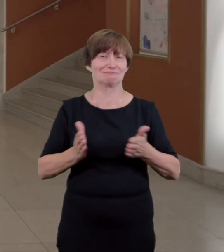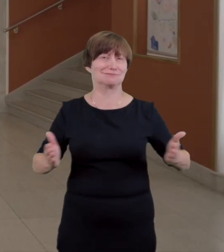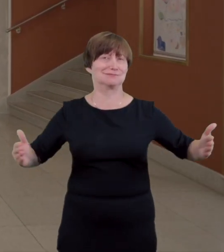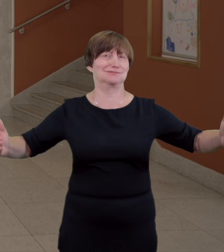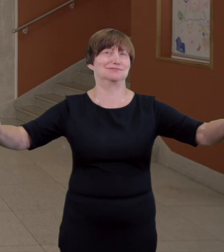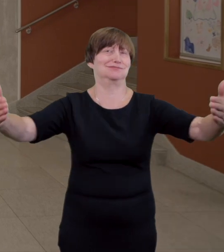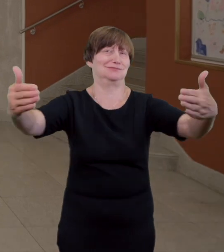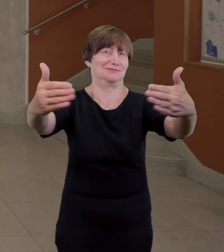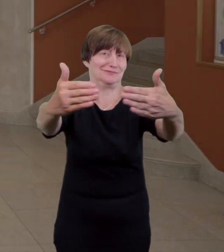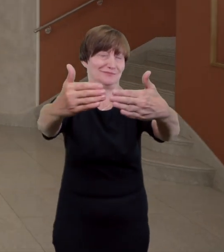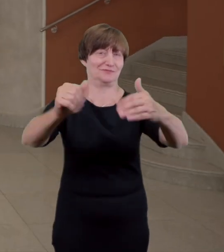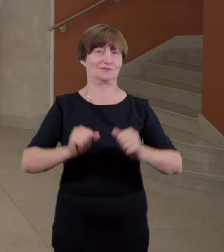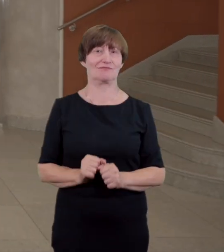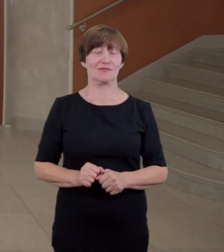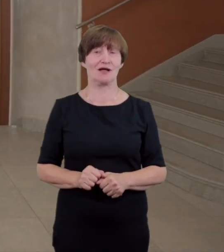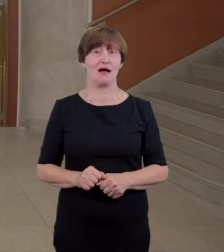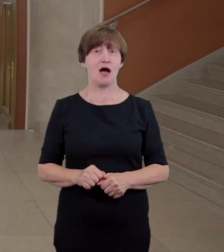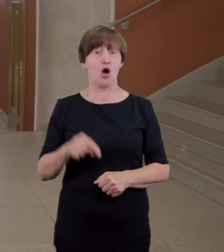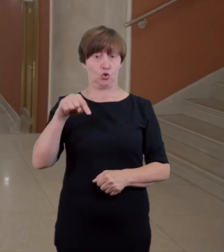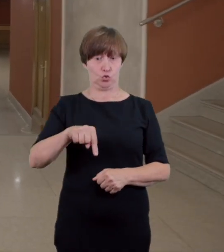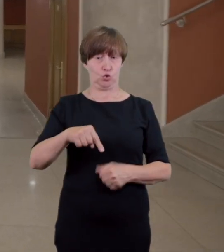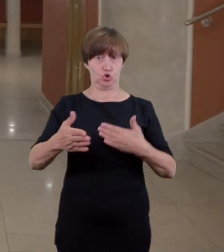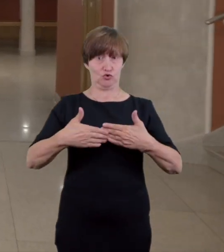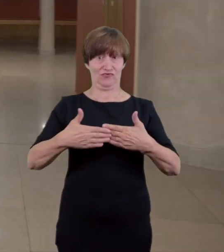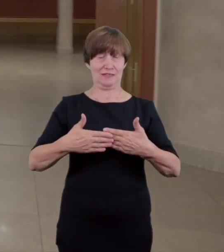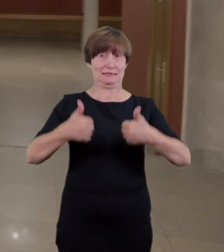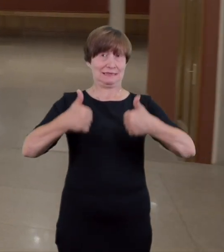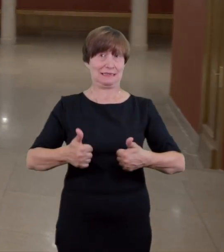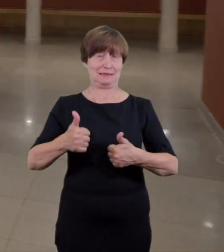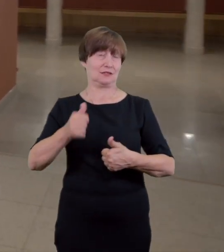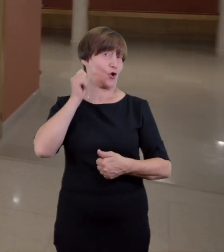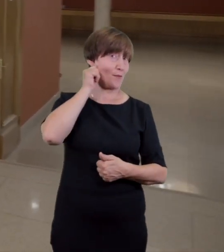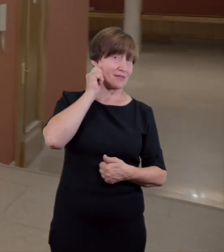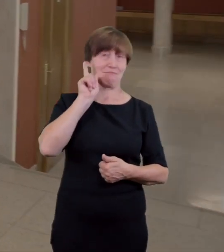i foyer z głównego wejścia Jest utrudnieniem dla osób poruszających się na wózku inwalidzkim